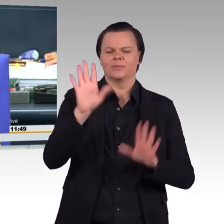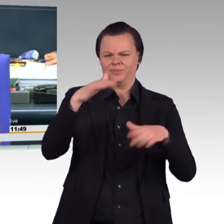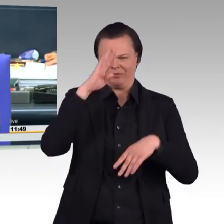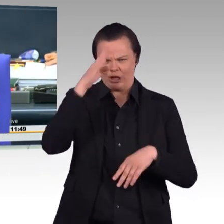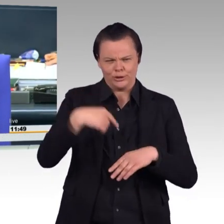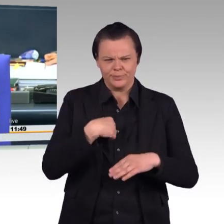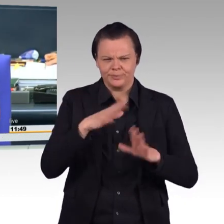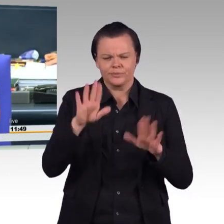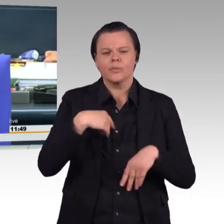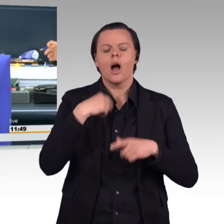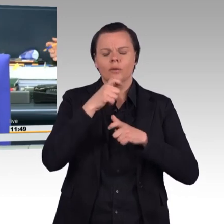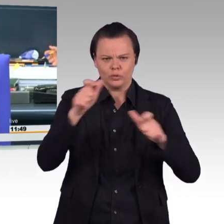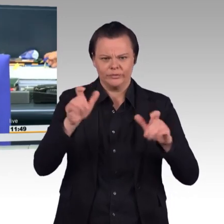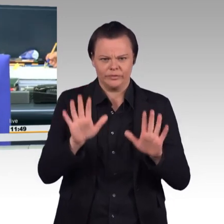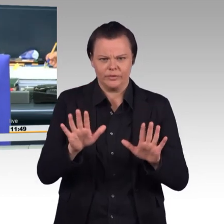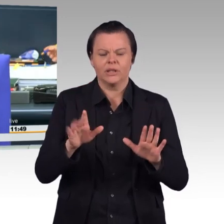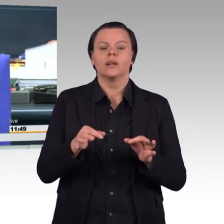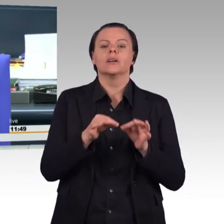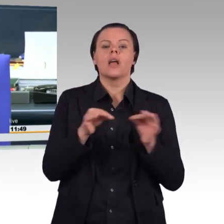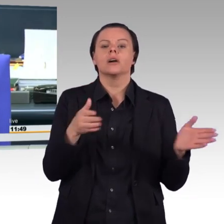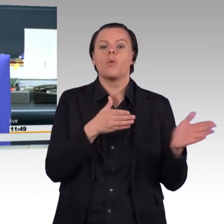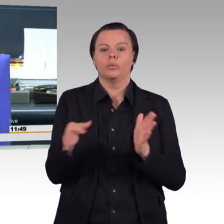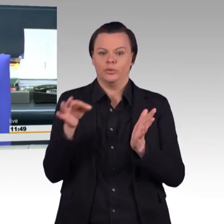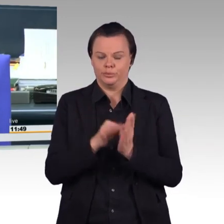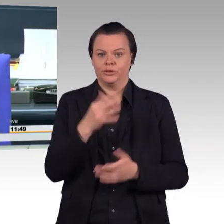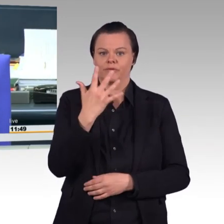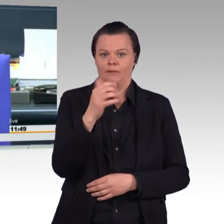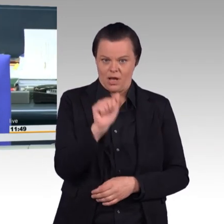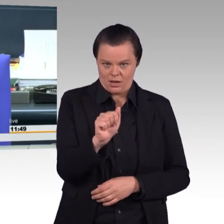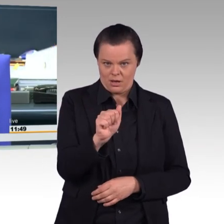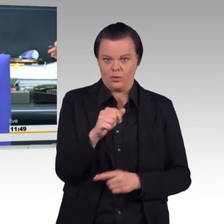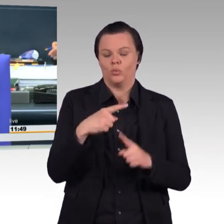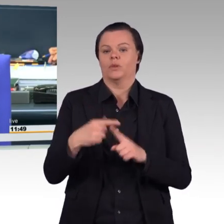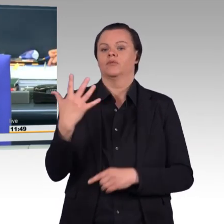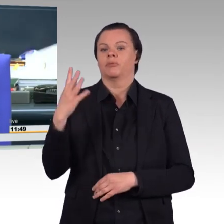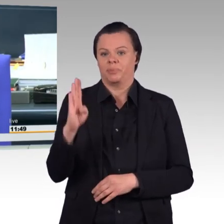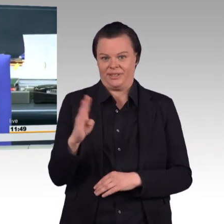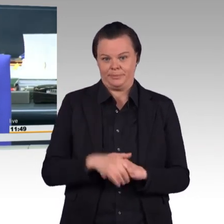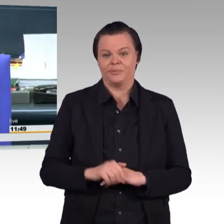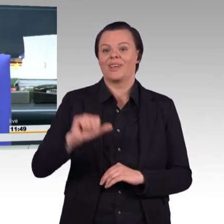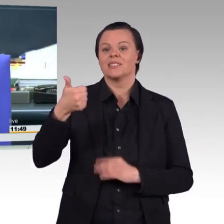Die Tagesordnungspunkte 5 A und 5 B. Erste Beratung des von der Bundesregierung eingebrachten Gesetzentwurfs zur nachhaltigen